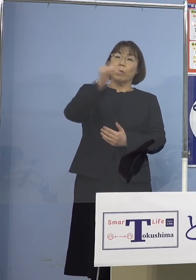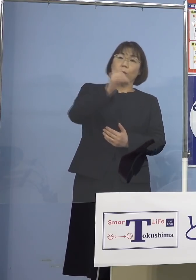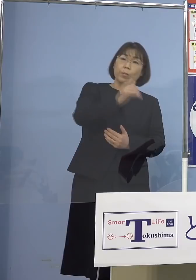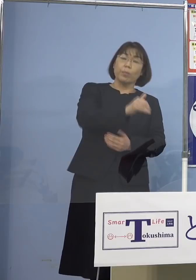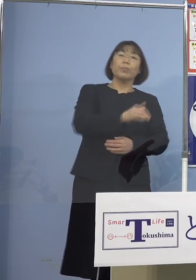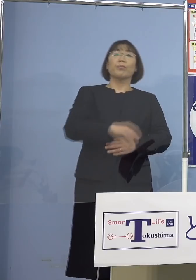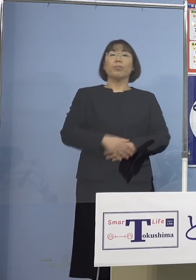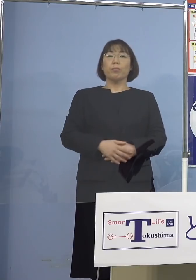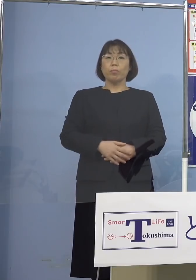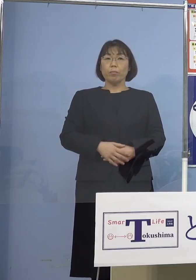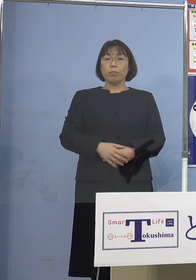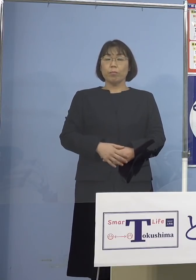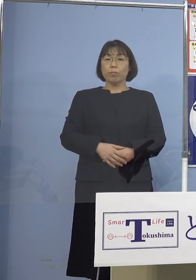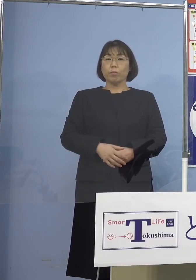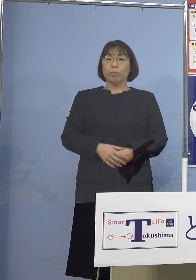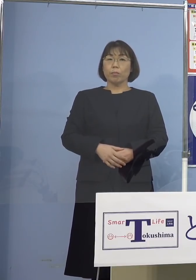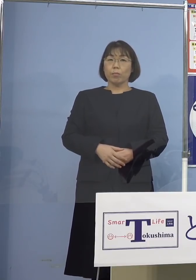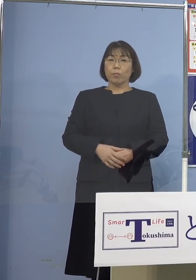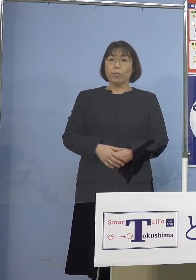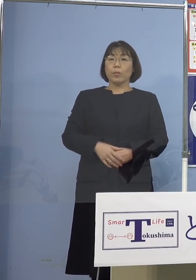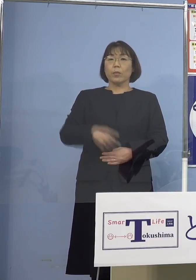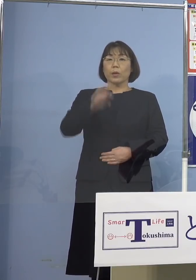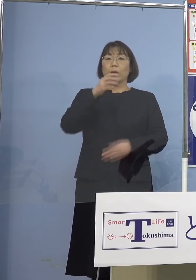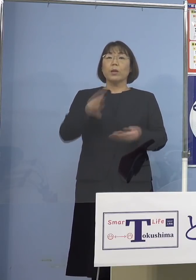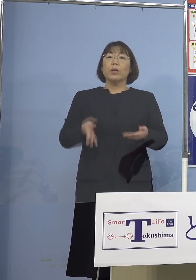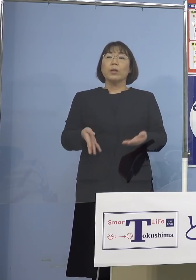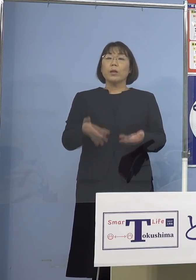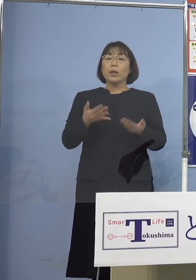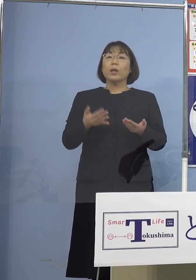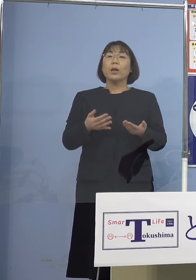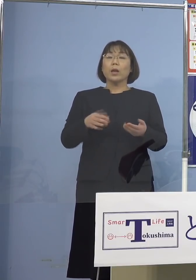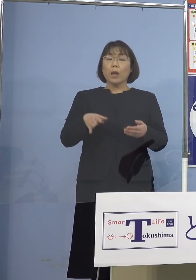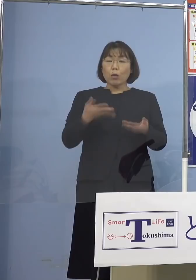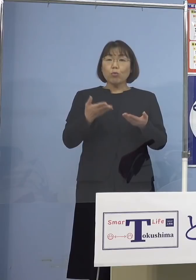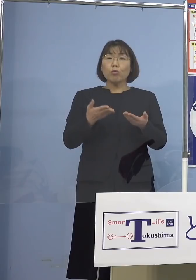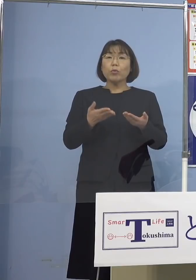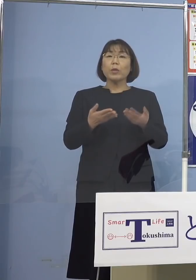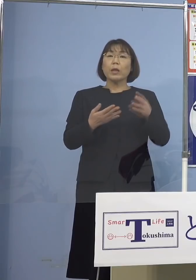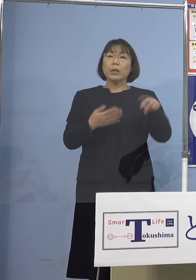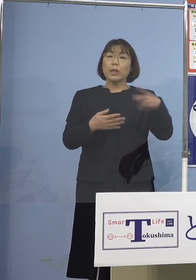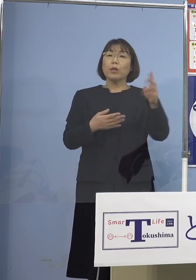それで軽症が201（人） 無症状35（人）